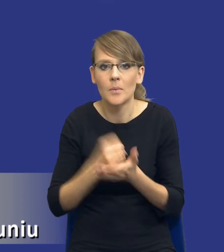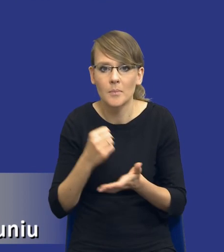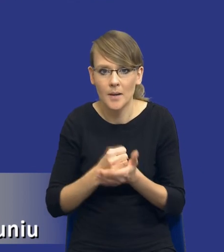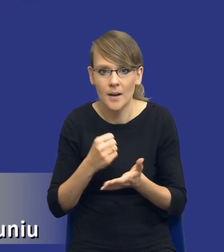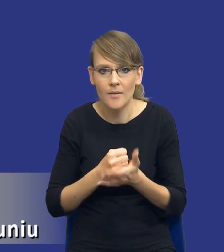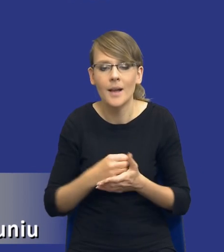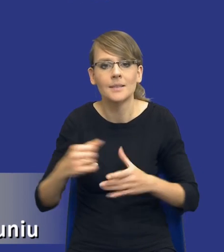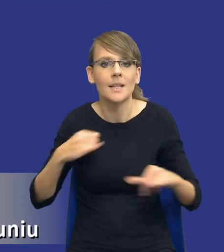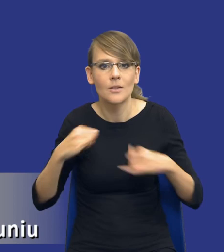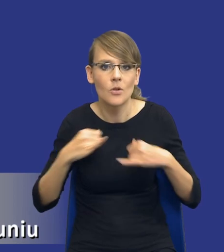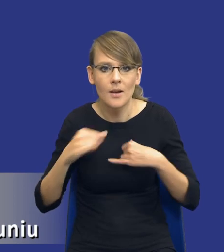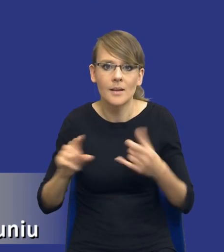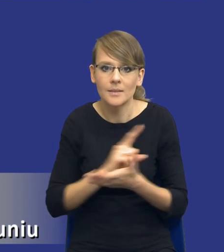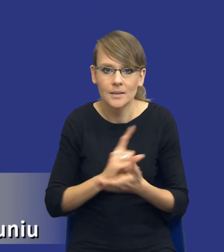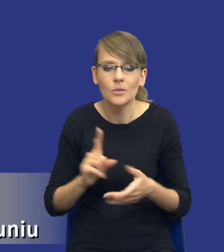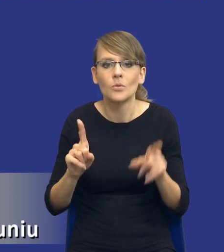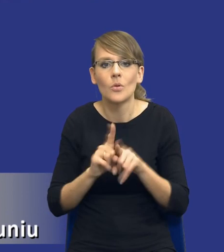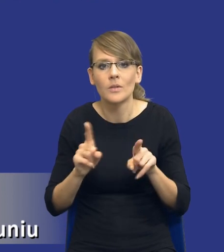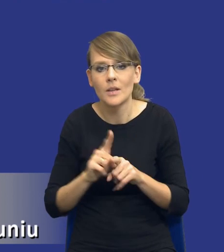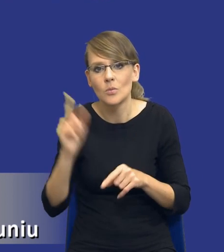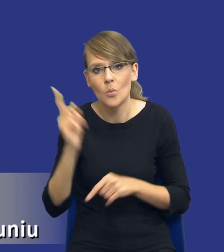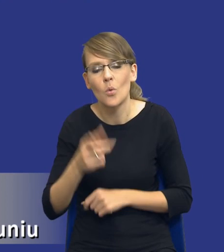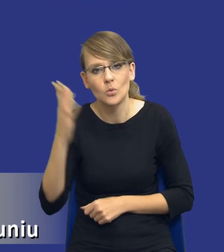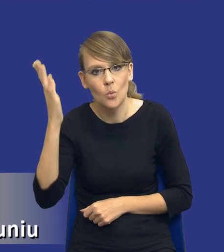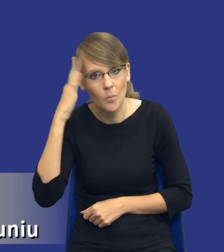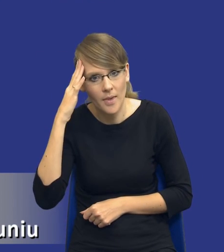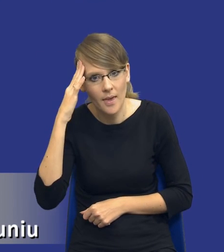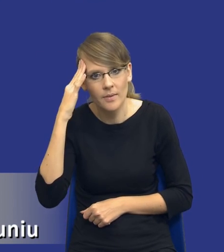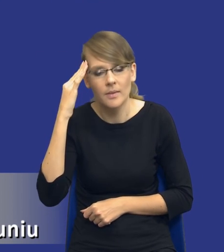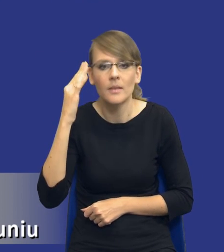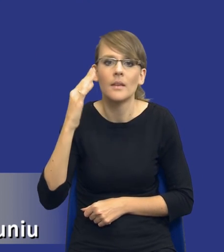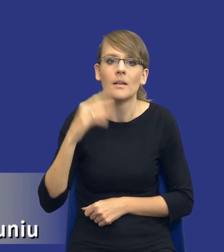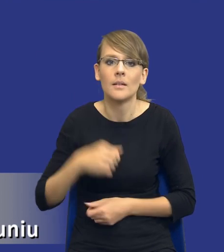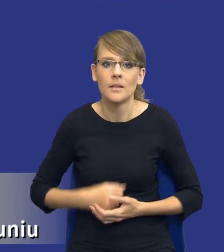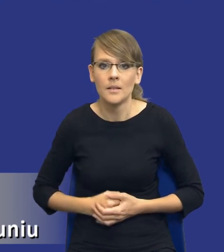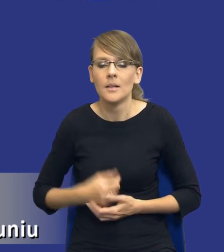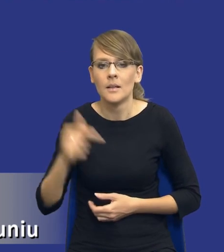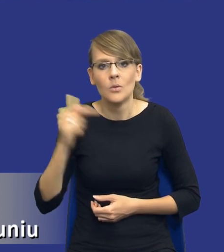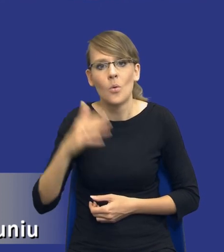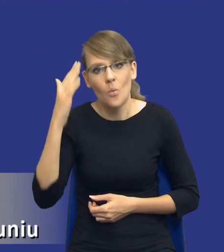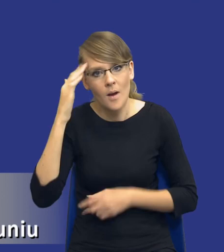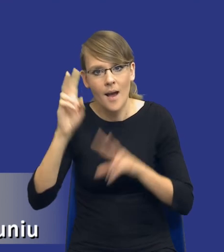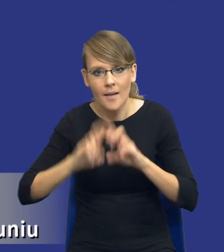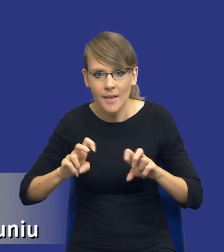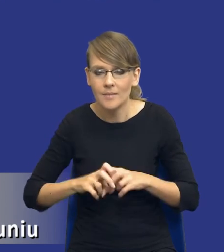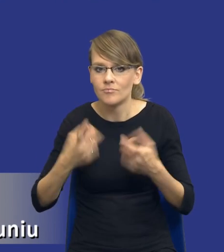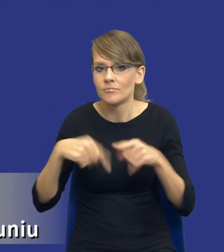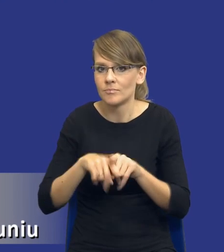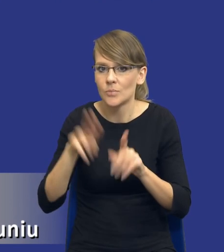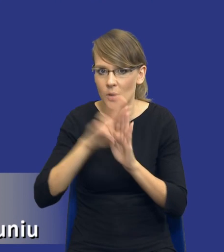że kwestia zarządzania ryzykiem to jest też kwestia umiejętnego jakby analizowania i stosowania przepisów